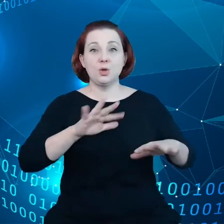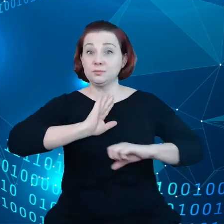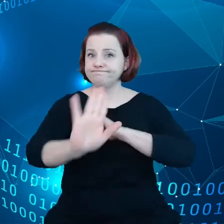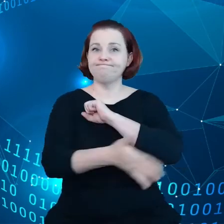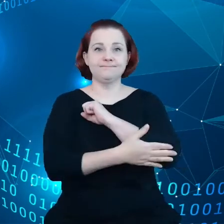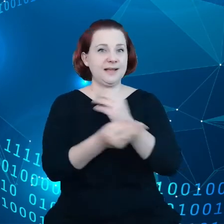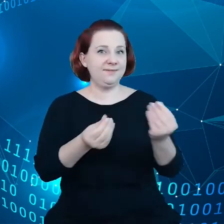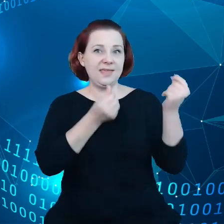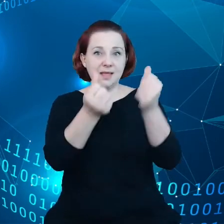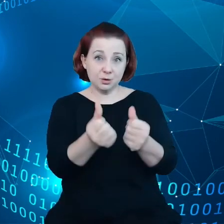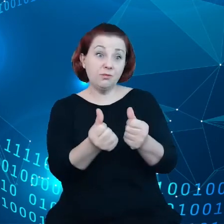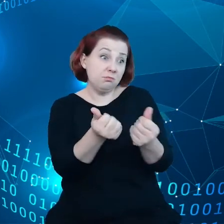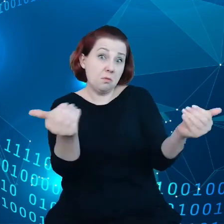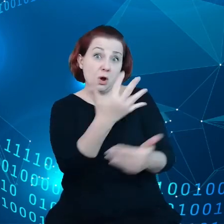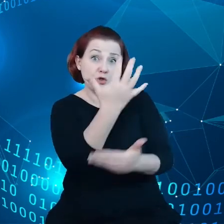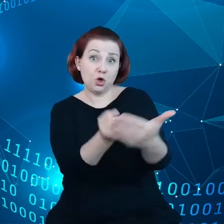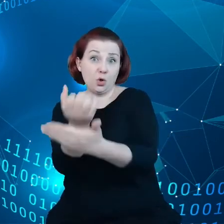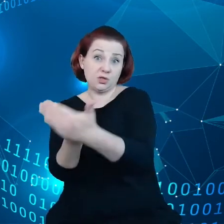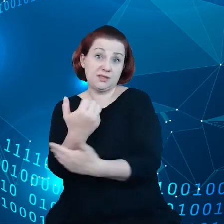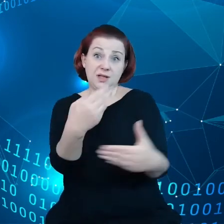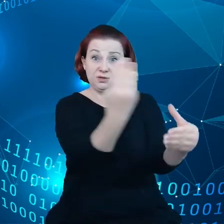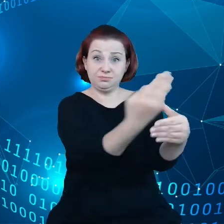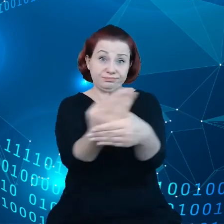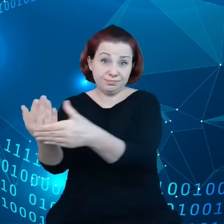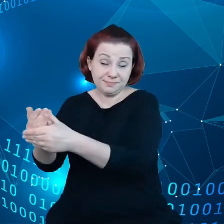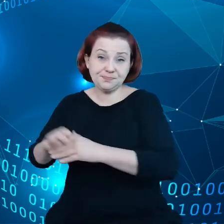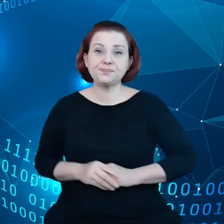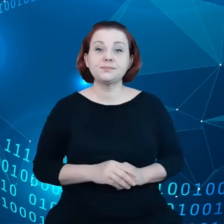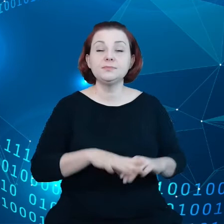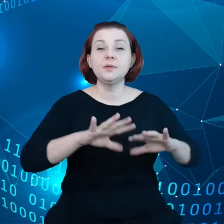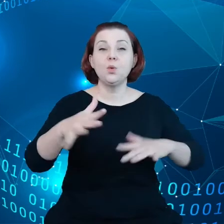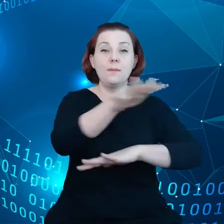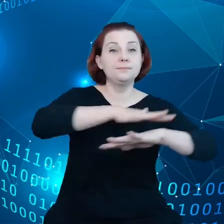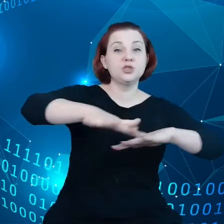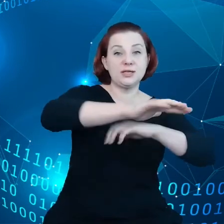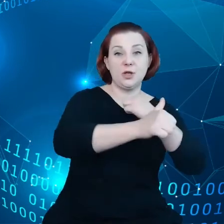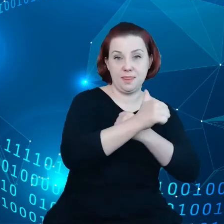jest dostępne dla takich podmiotów. Więc mamy te przestrzenie danych,